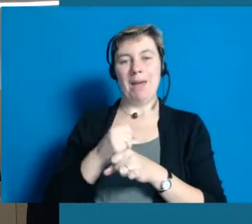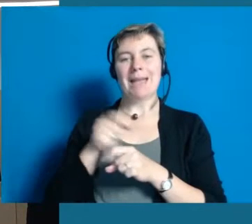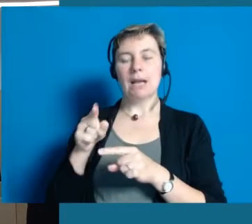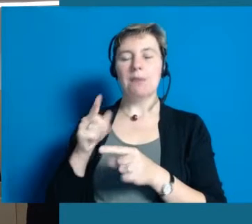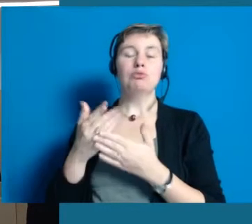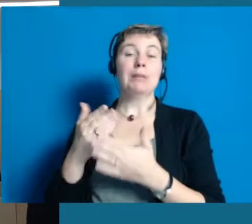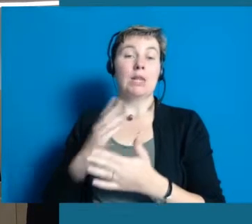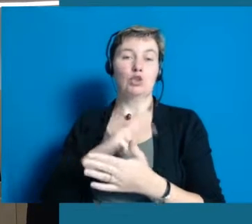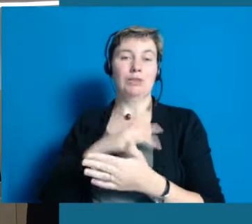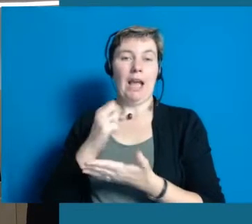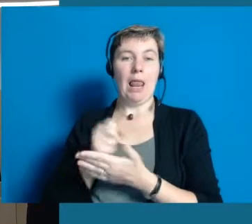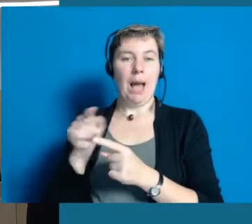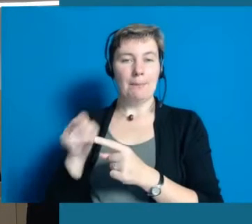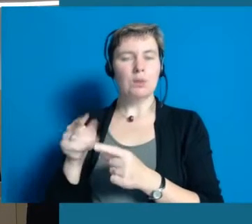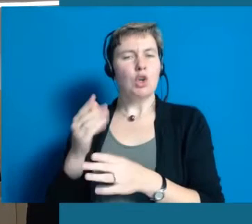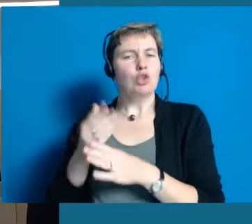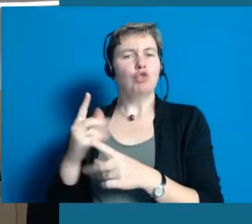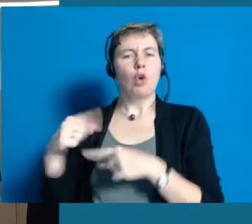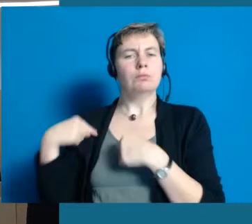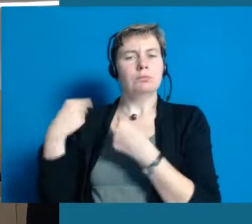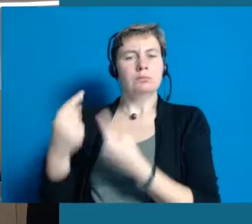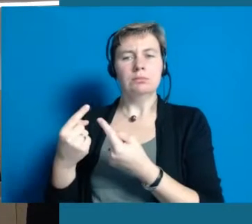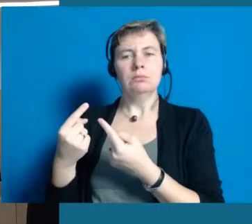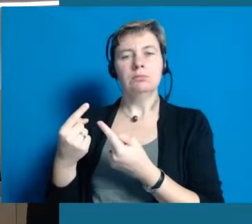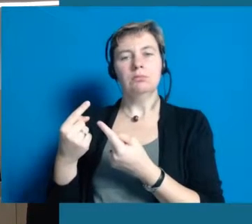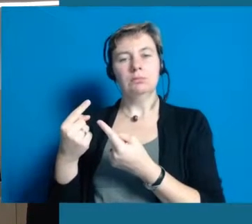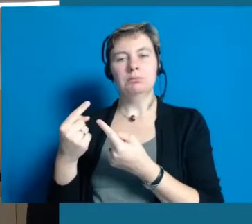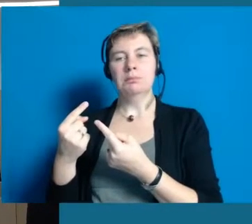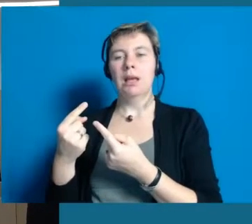dass meine Mitarbeiter z.B. im Sozialamt schon länger,